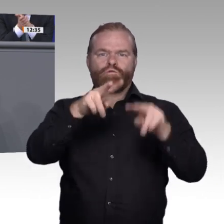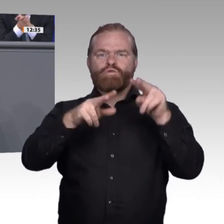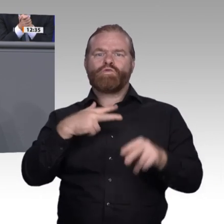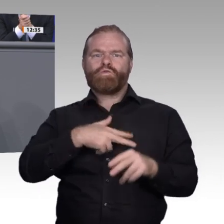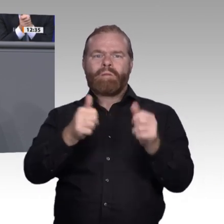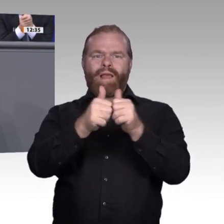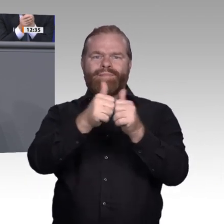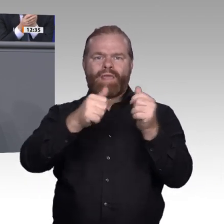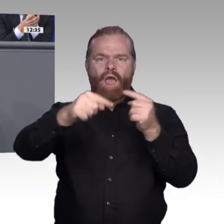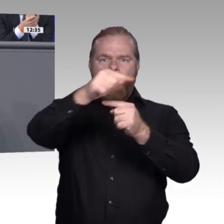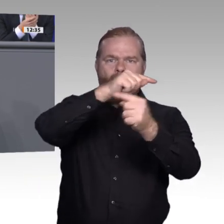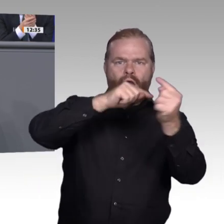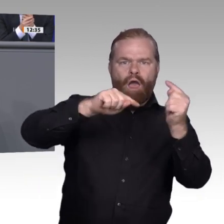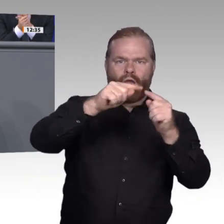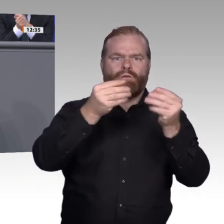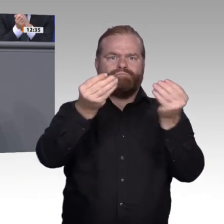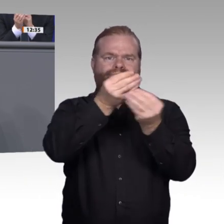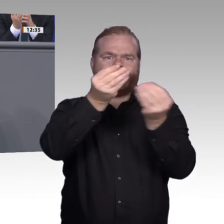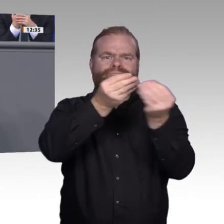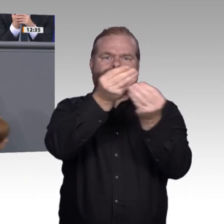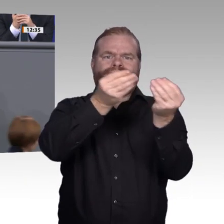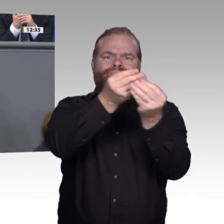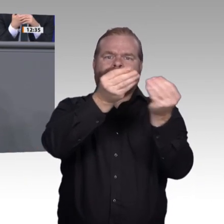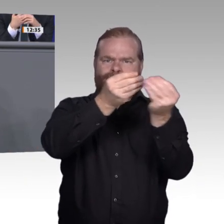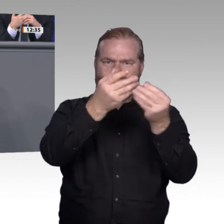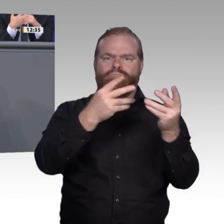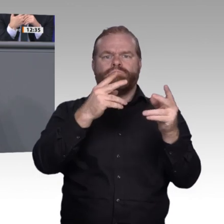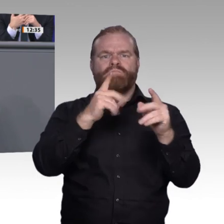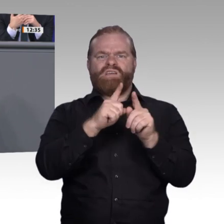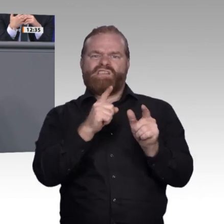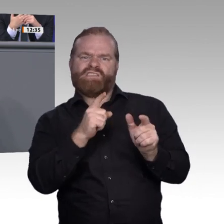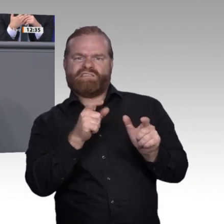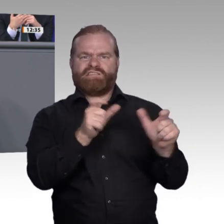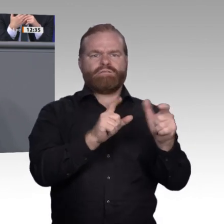zwei Zugänge präsentiert bekommen. Der eine ist: Wenn wir die Digitalisierung in